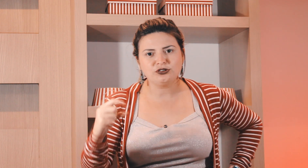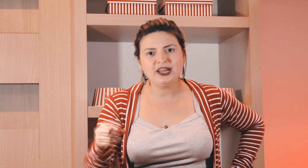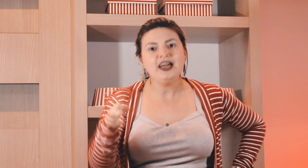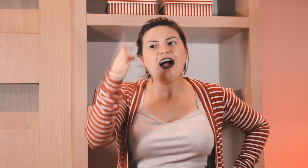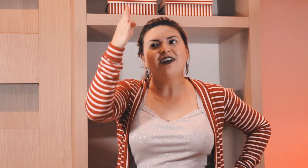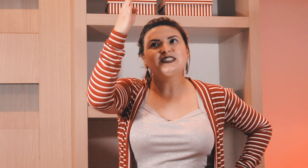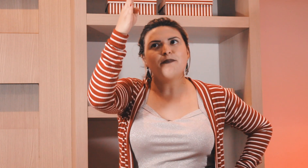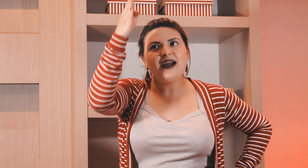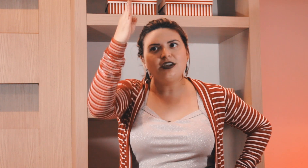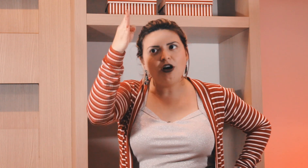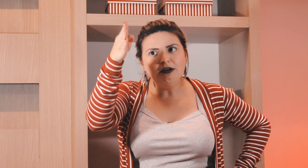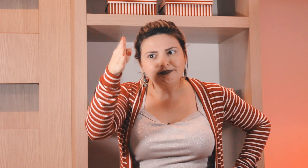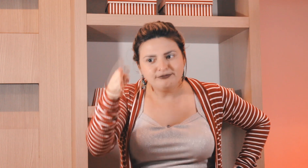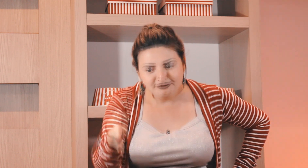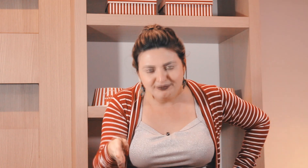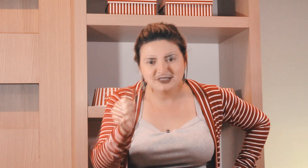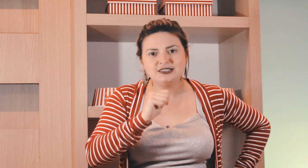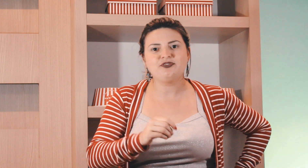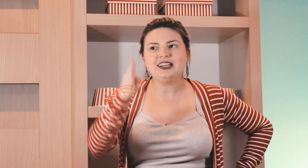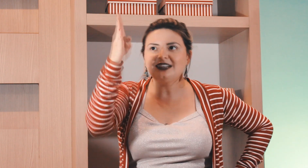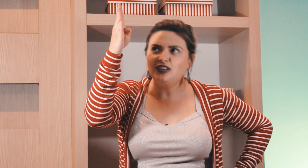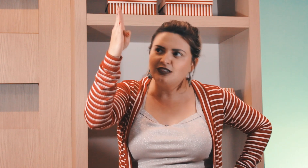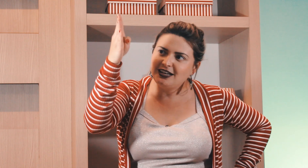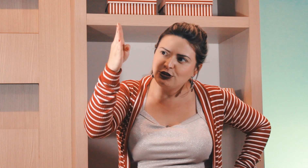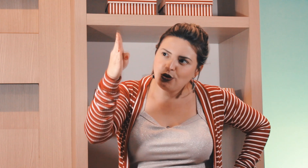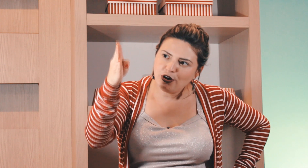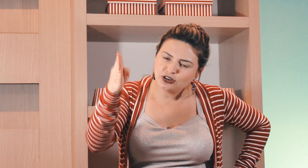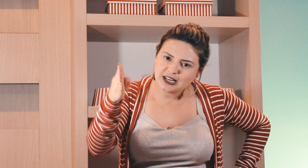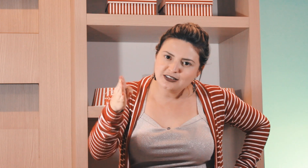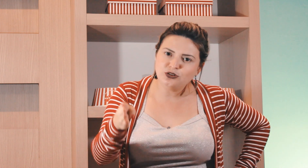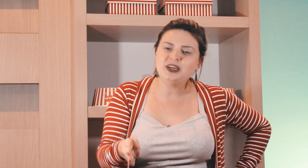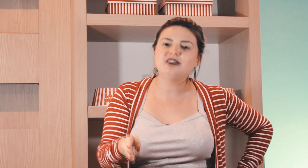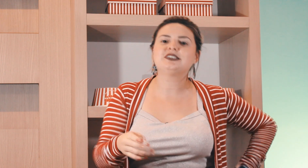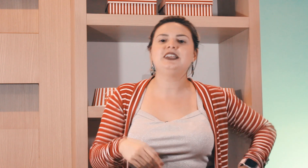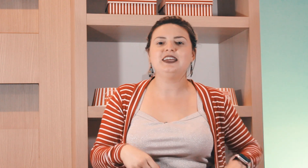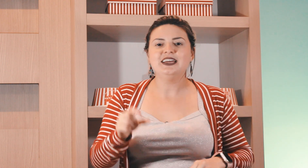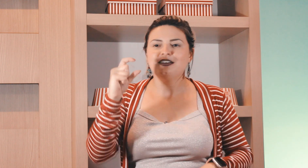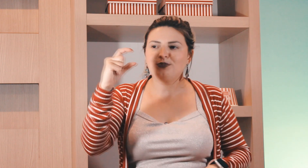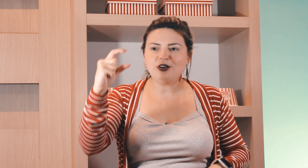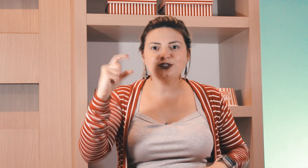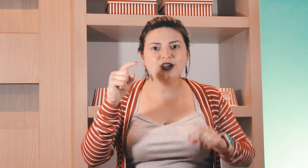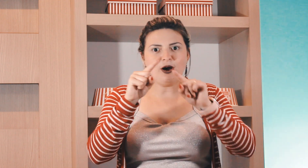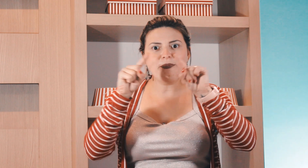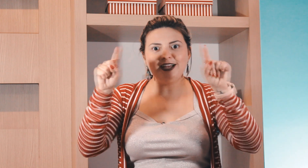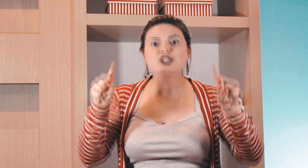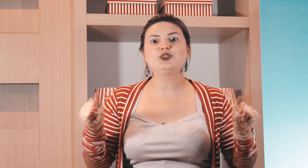outro né aí você pegue ó fala que tá falando daquele todos os domingos ali por causa realmente